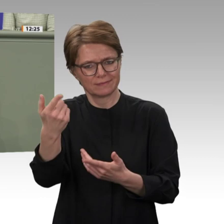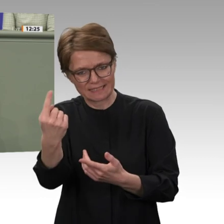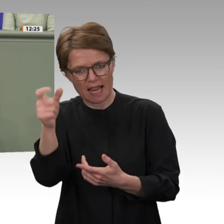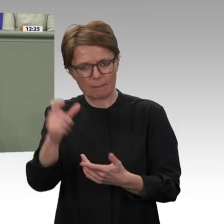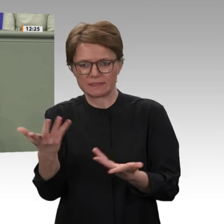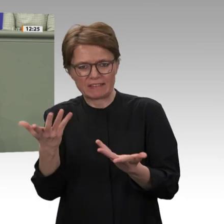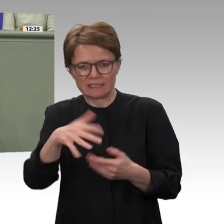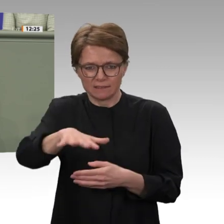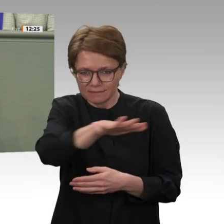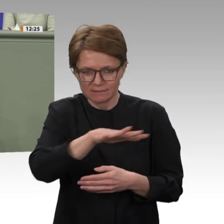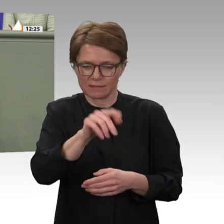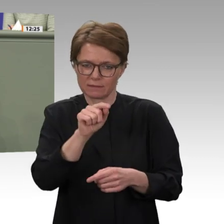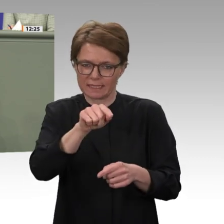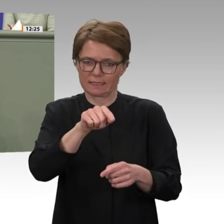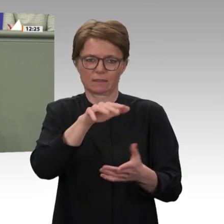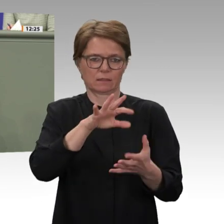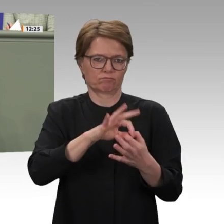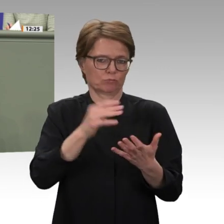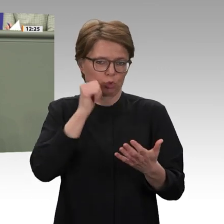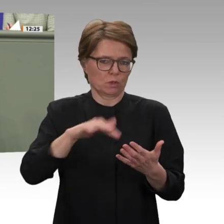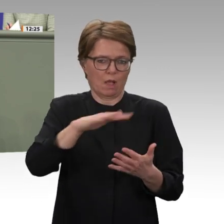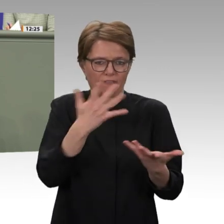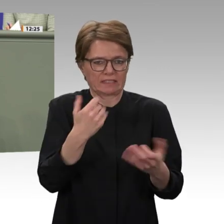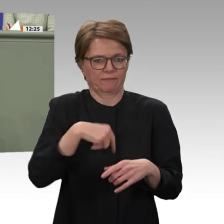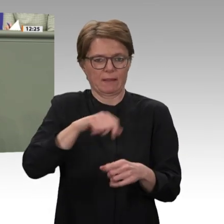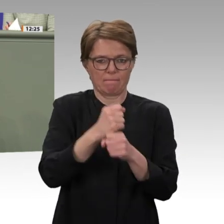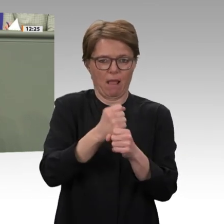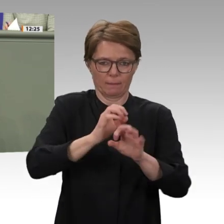Kontinent der Herausforderungen. Dazu müssen wir unseren Teil beitragen. Das sollten